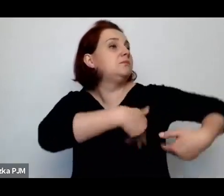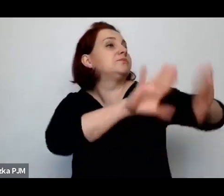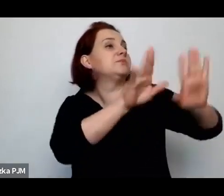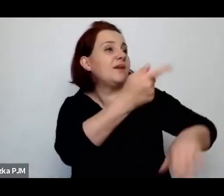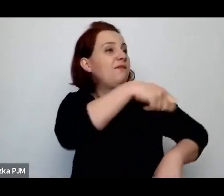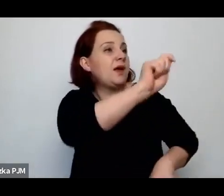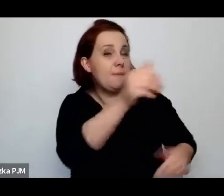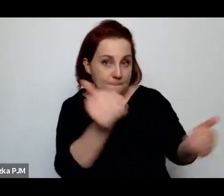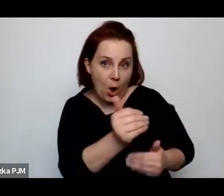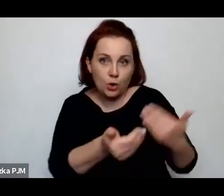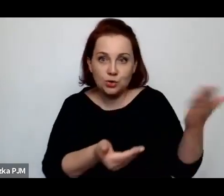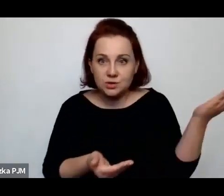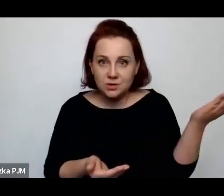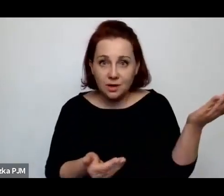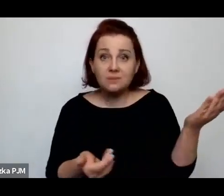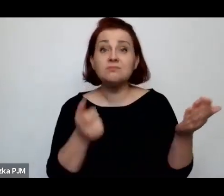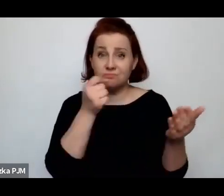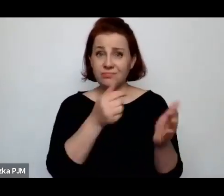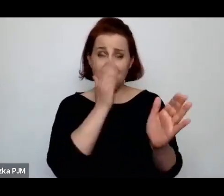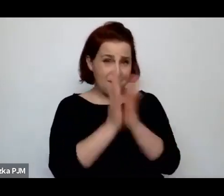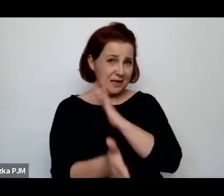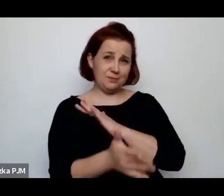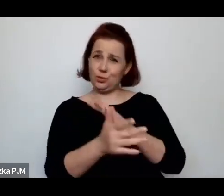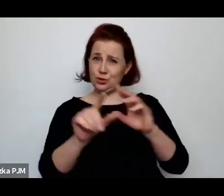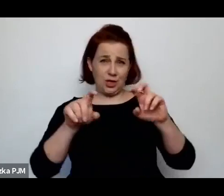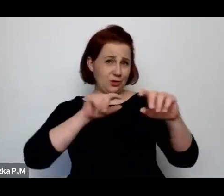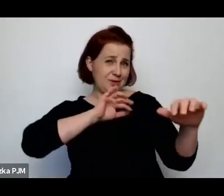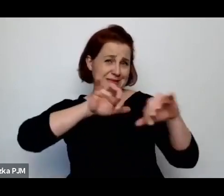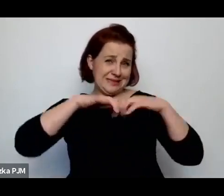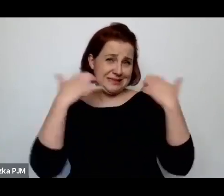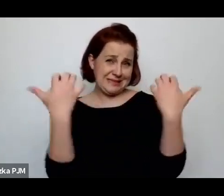więc takie słowa padały wprost z mównicy sejmowej.